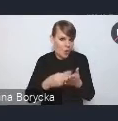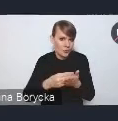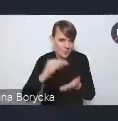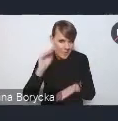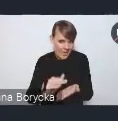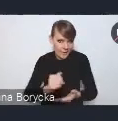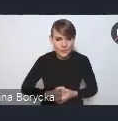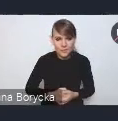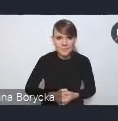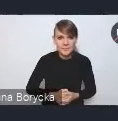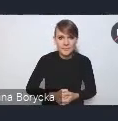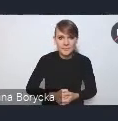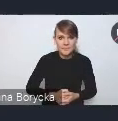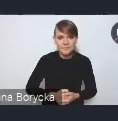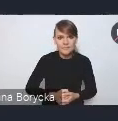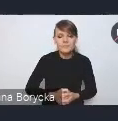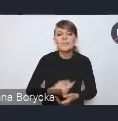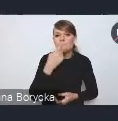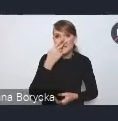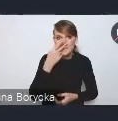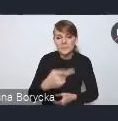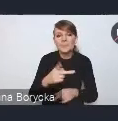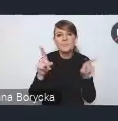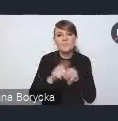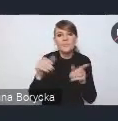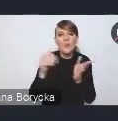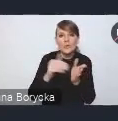również potrzebę mobilizowania kapitału inwestycyjnego